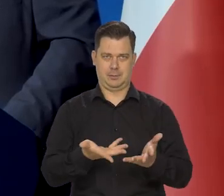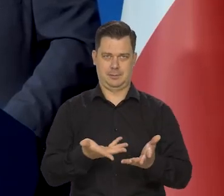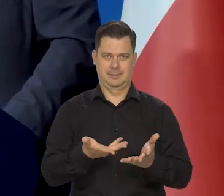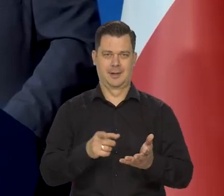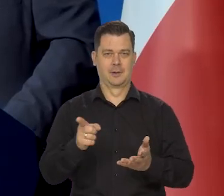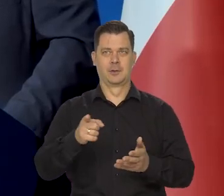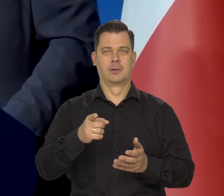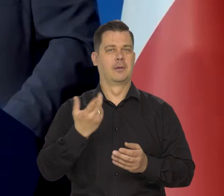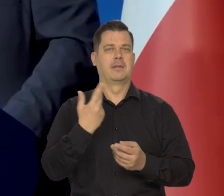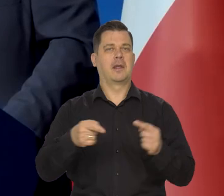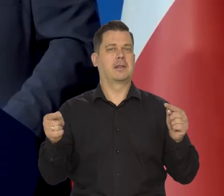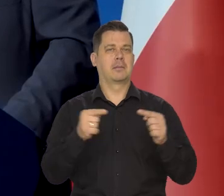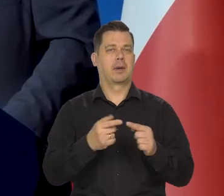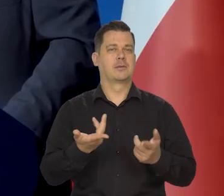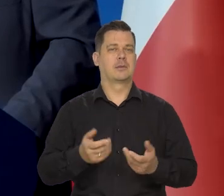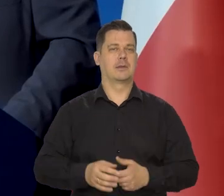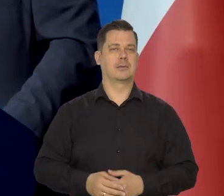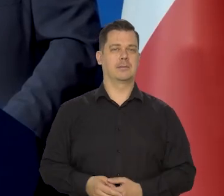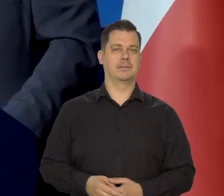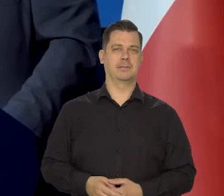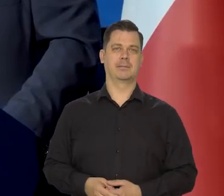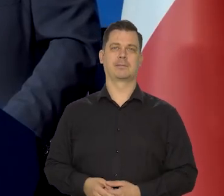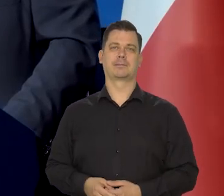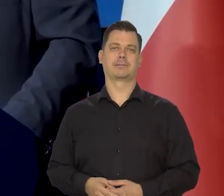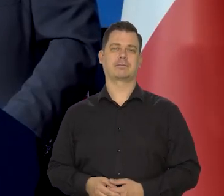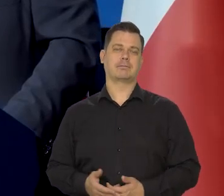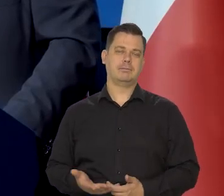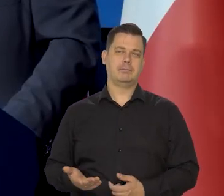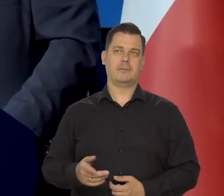że prognoza pogody okazała się całkowicie nie trafna, naprawdę.